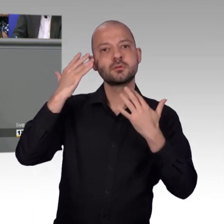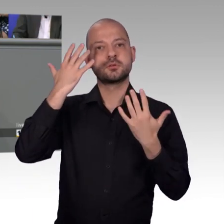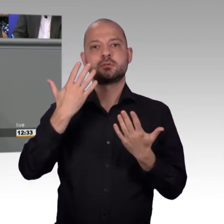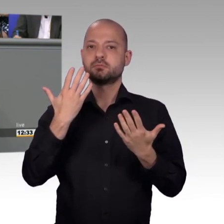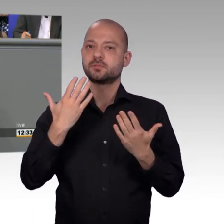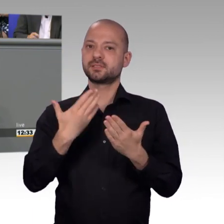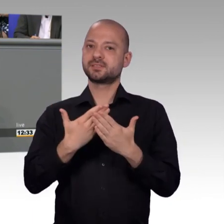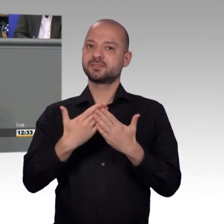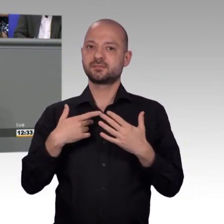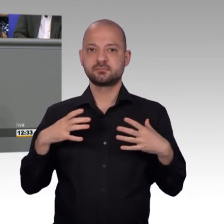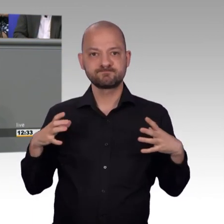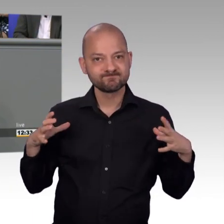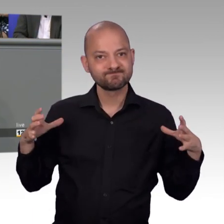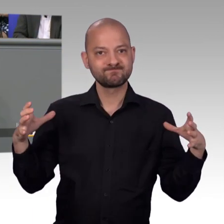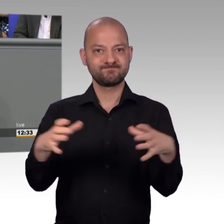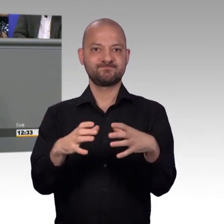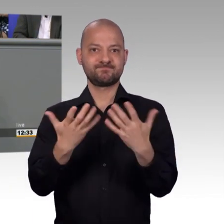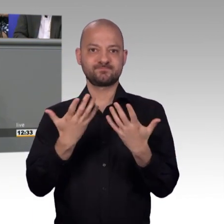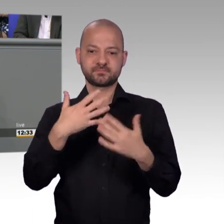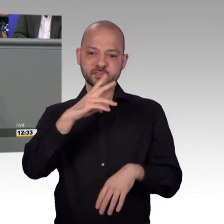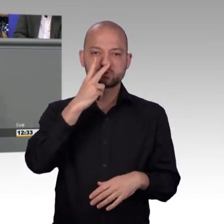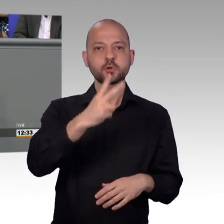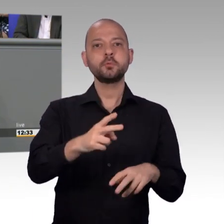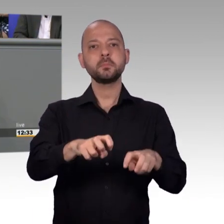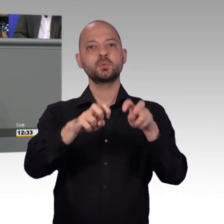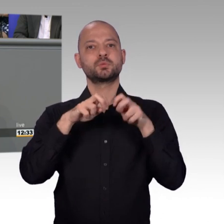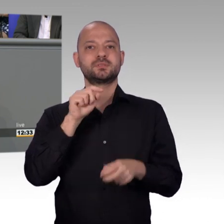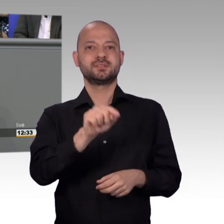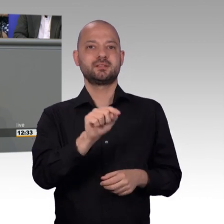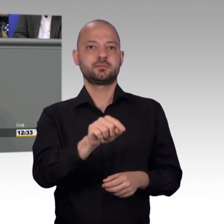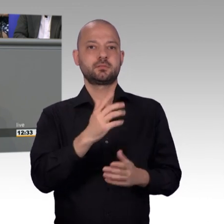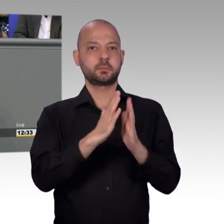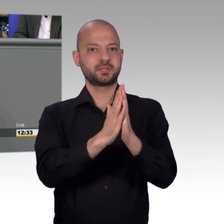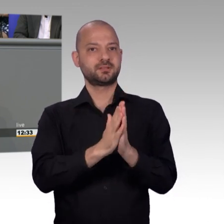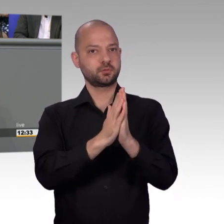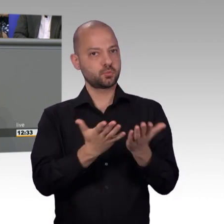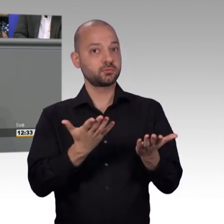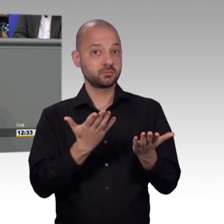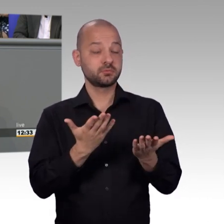zumindest in Hessen, im Bundestag ist es vielleicht ähnlich - dann gesehen, dass man da etwas tun muss und ich glaube das ist sehr hilfreich insofern